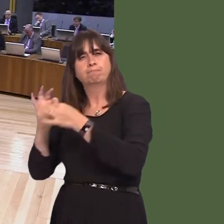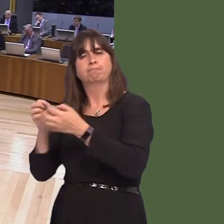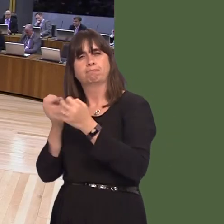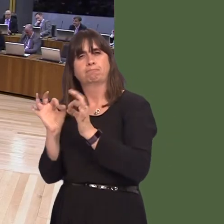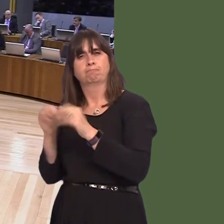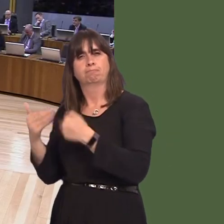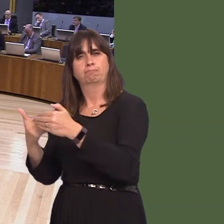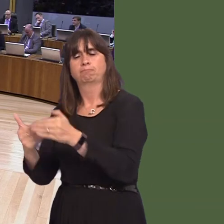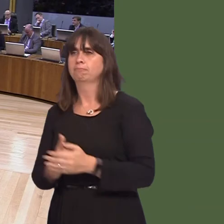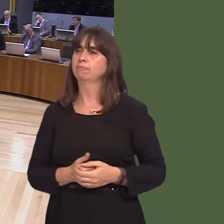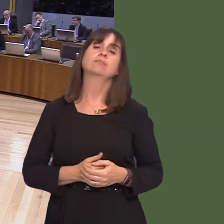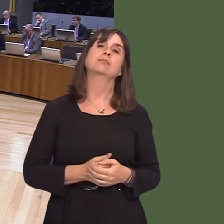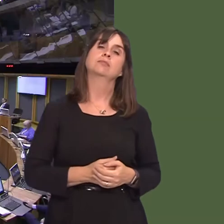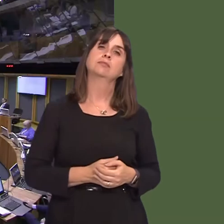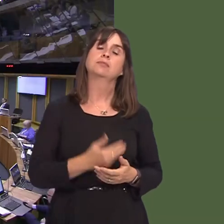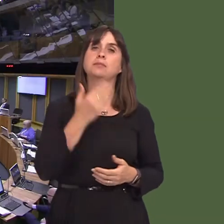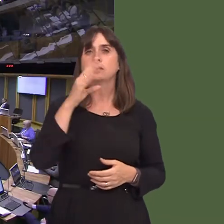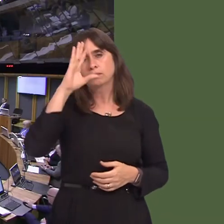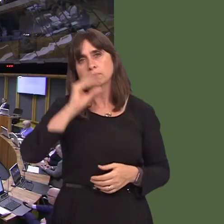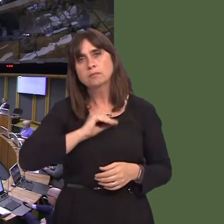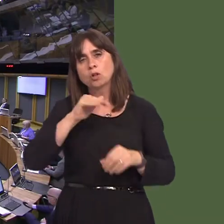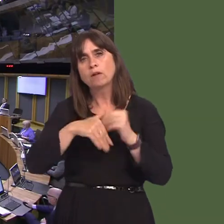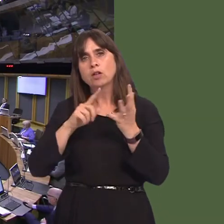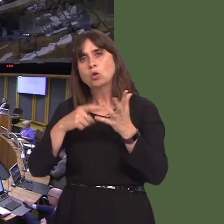roi'r wybodaeth ddiweddaraf am drafodaethau gyda Llywodraeth y DU am Brexit? OAQ52334